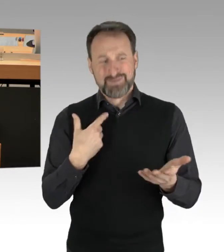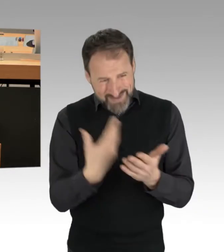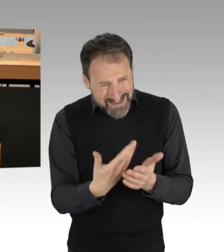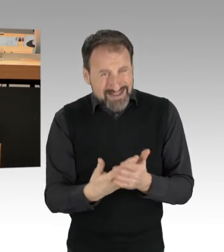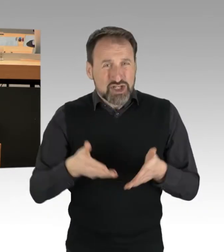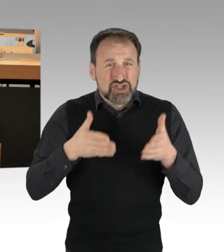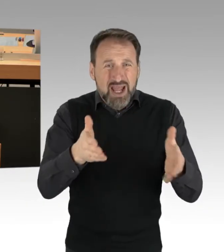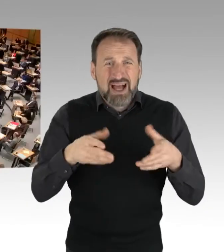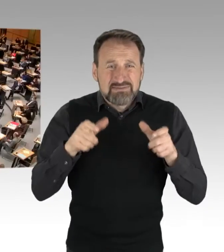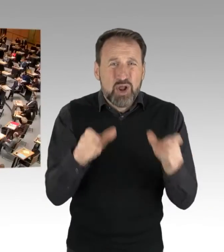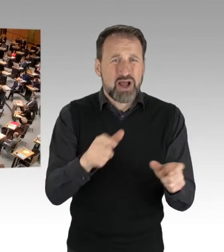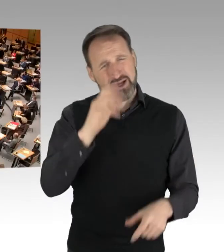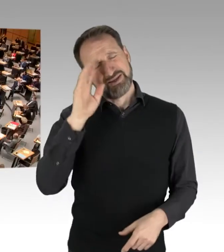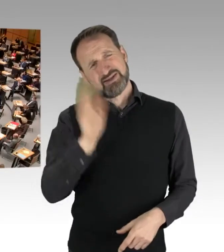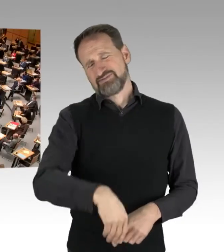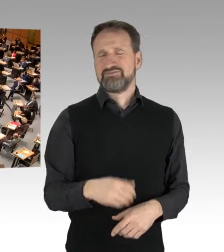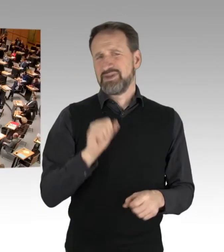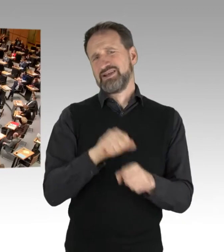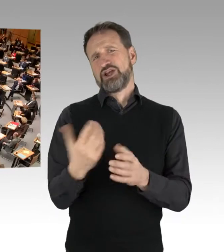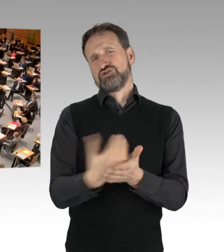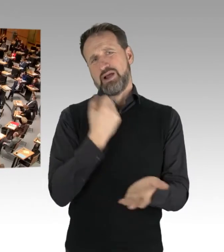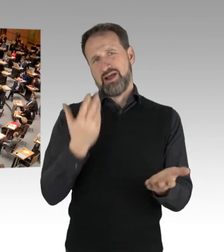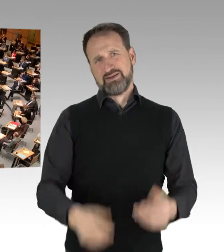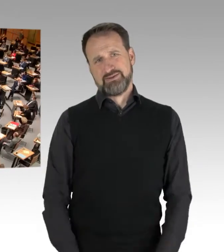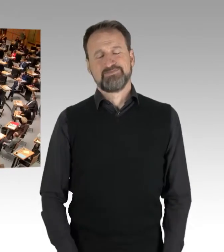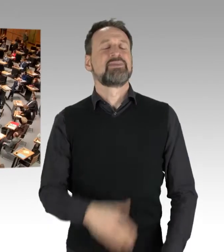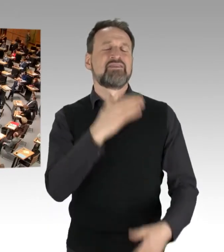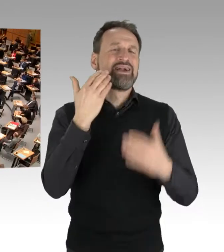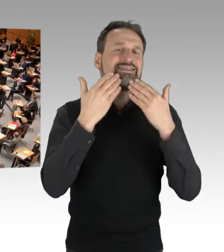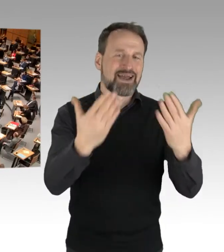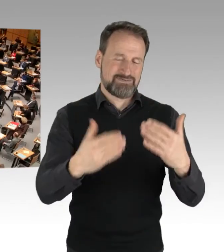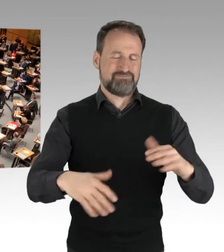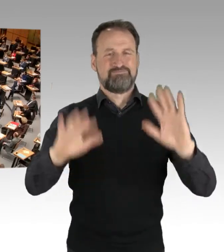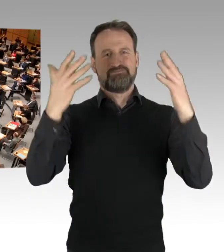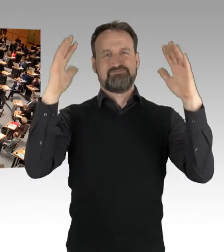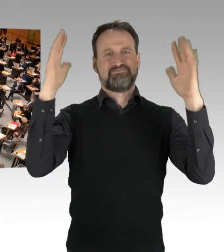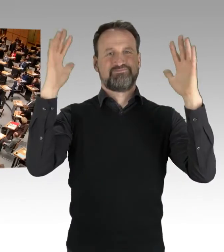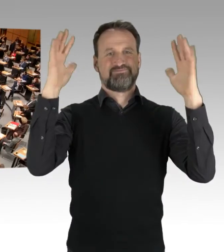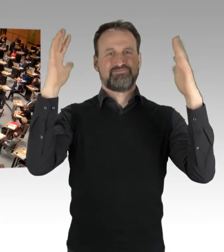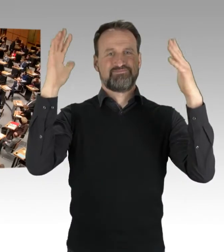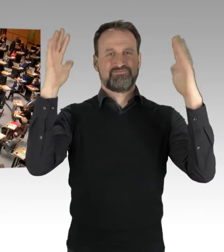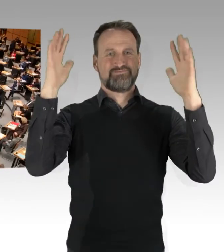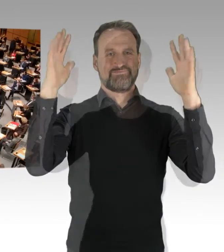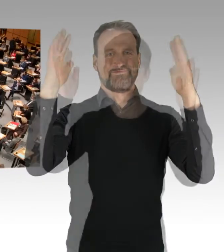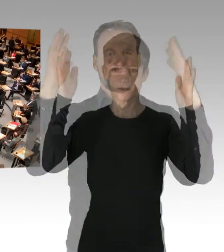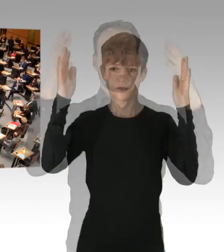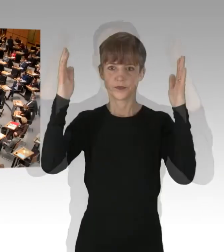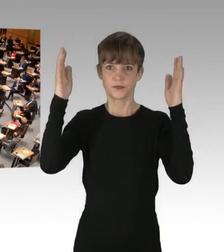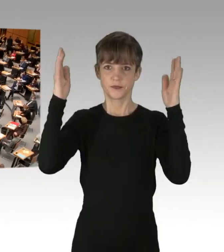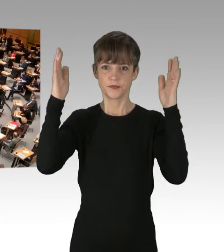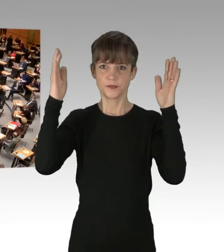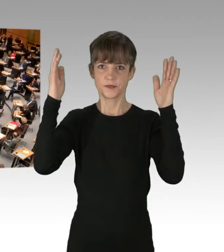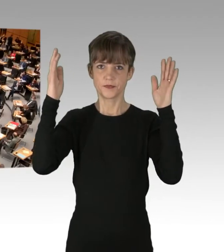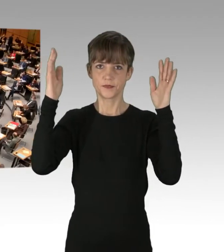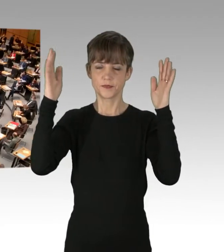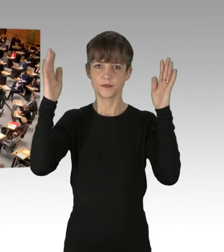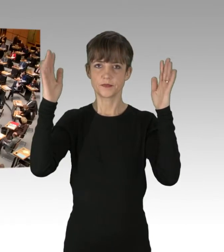(Applaus)